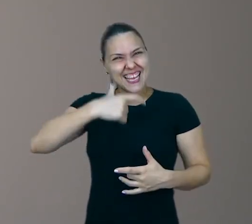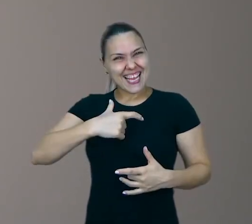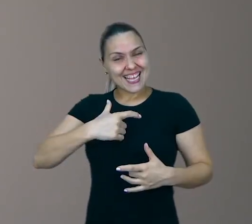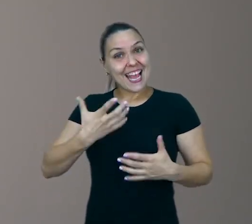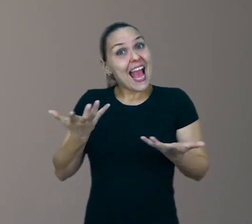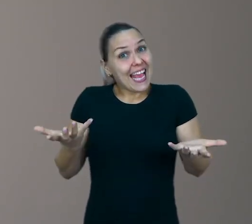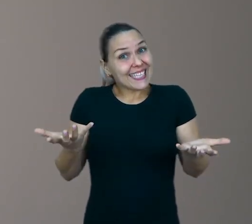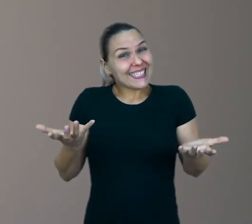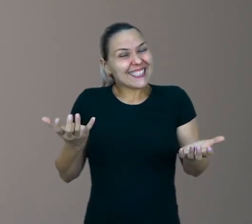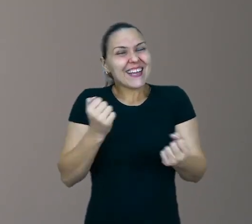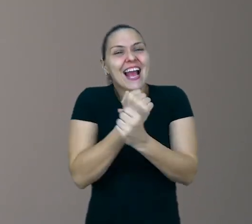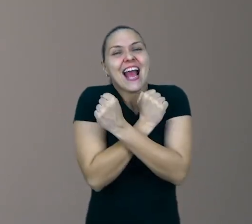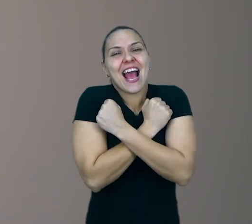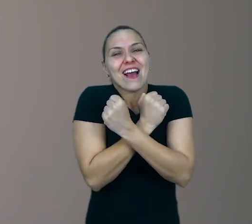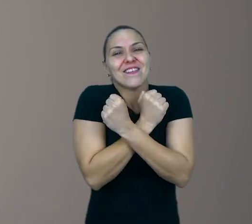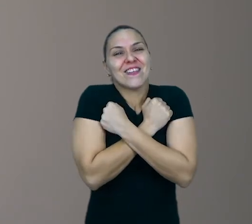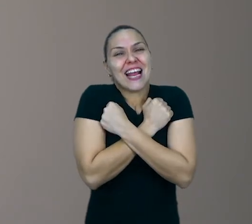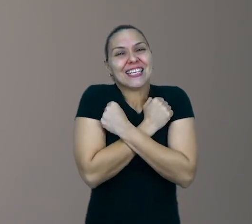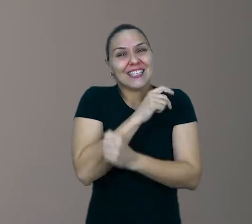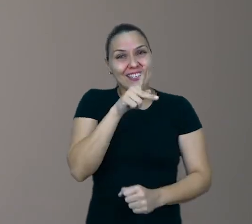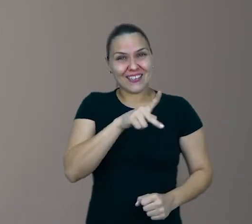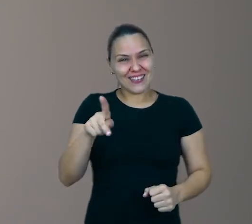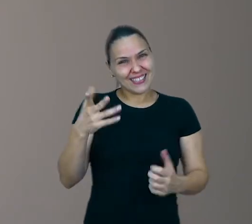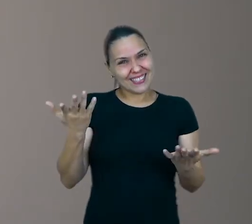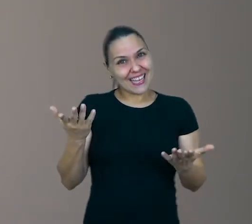Um grande abraço do professor Nélio e até uma próxima.